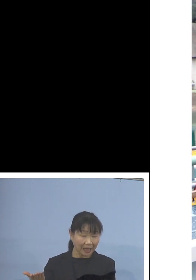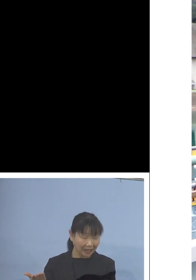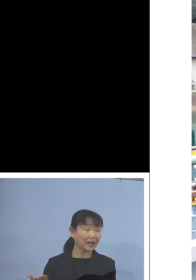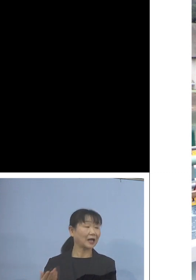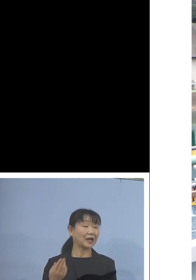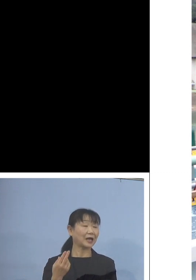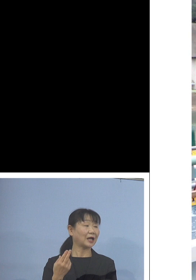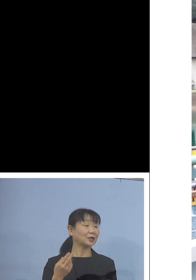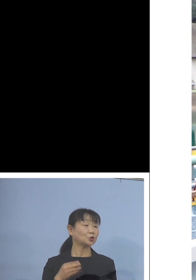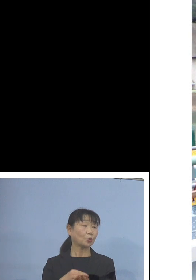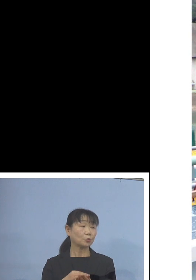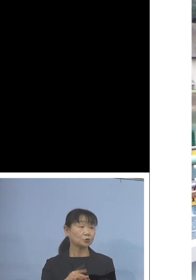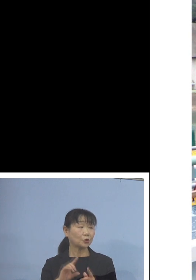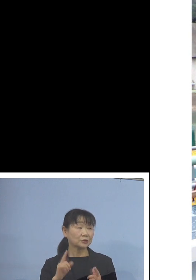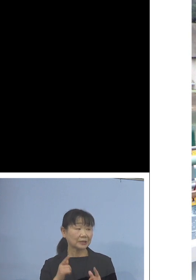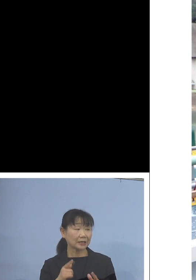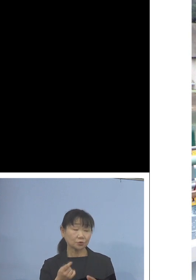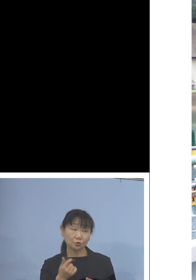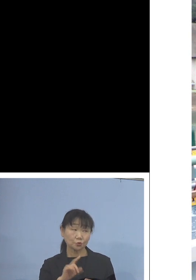もうだいぶ上の方に上がってきていますね